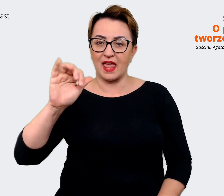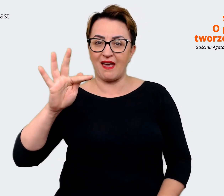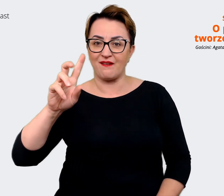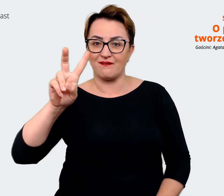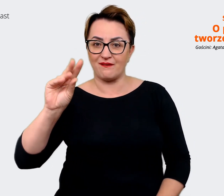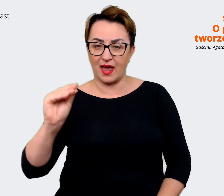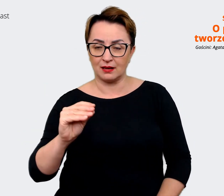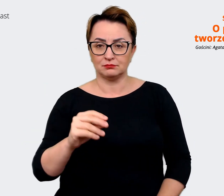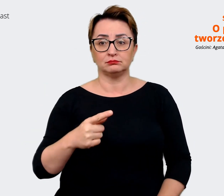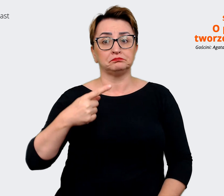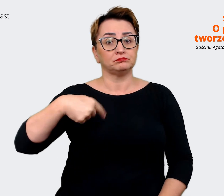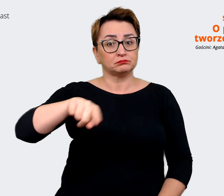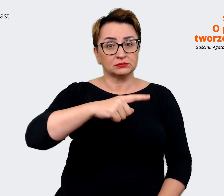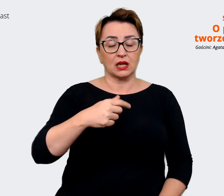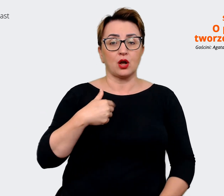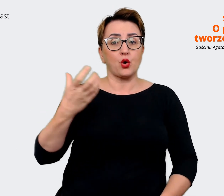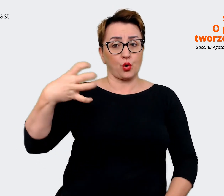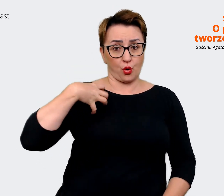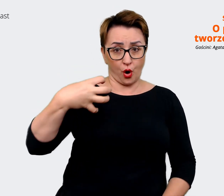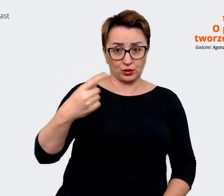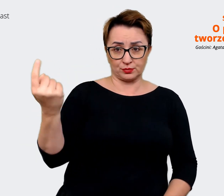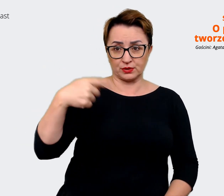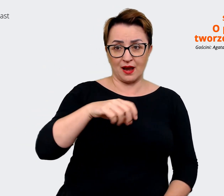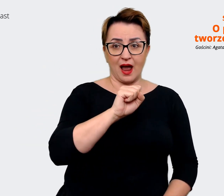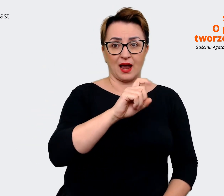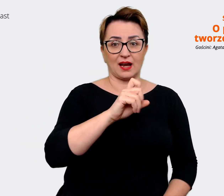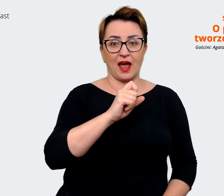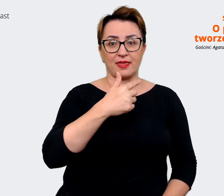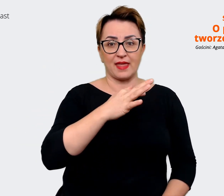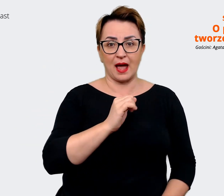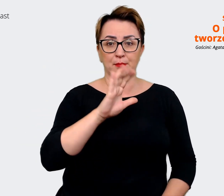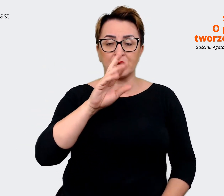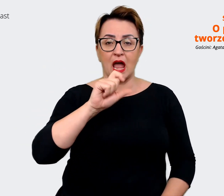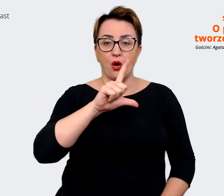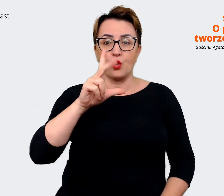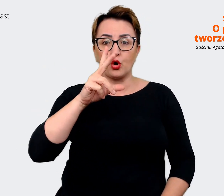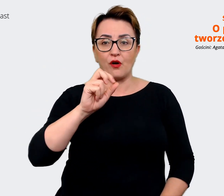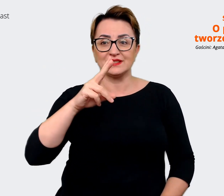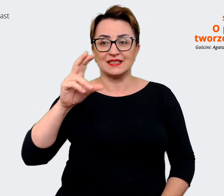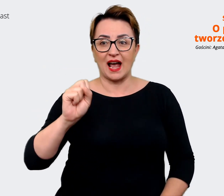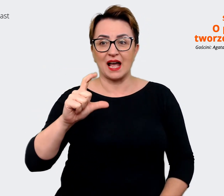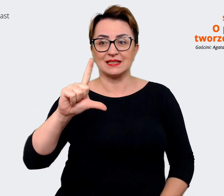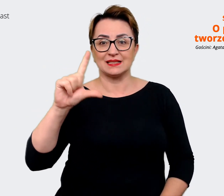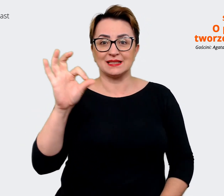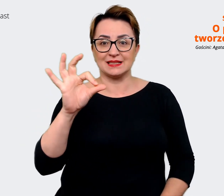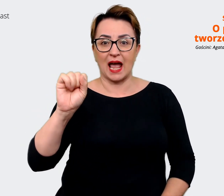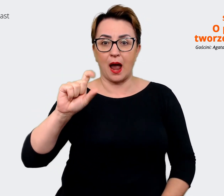gościnną jest Agata Białkowska-Samul, Senior Employer Branding Specialist w Zespole Employer Brandingu. Agata: